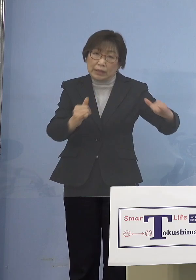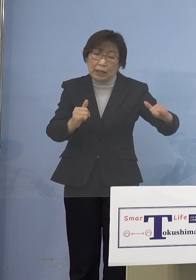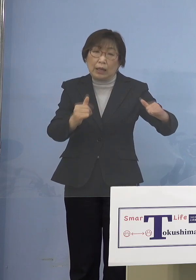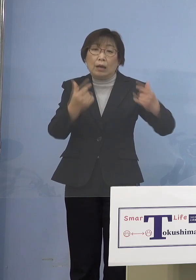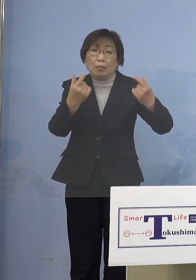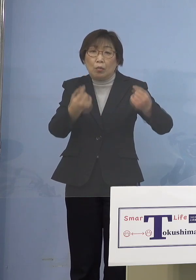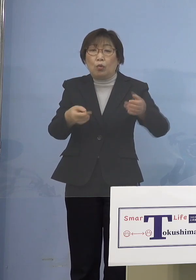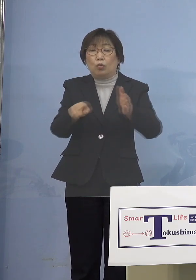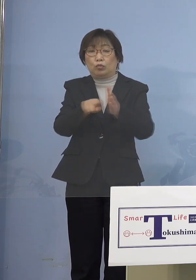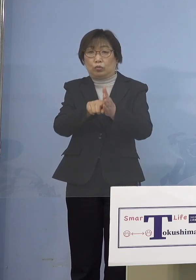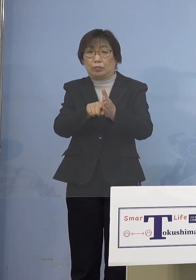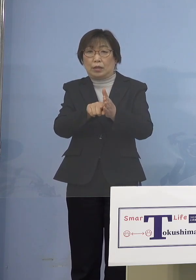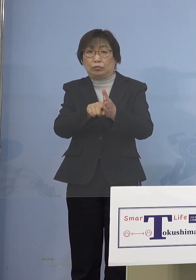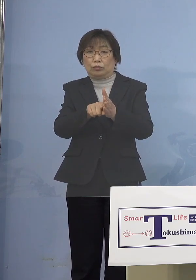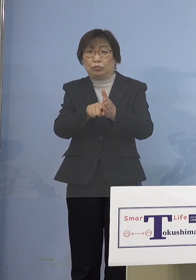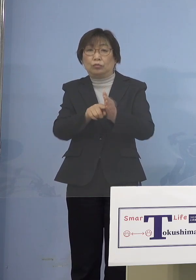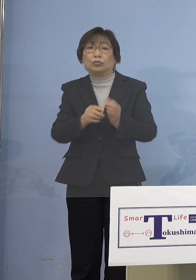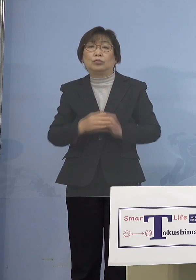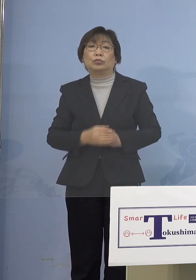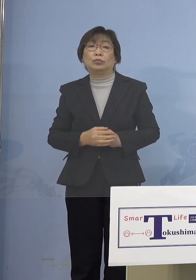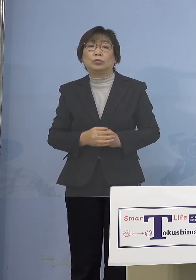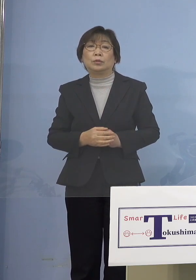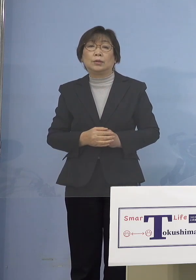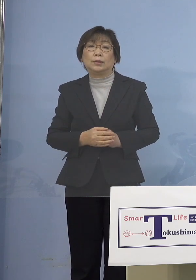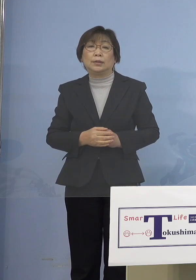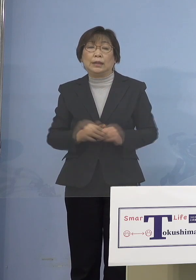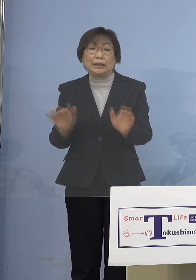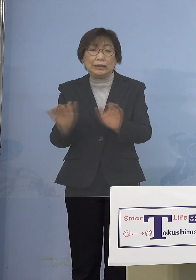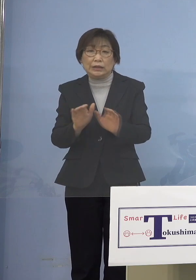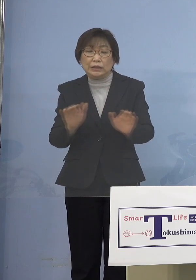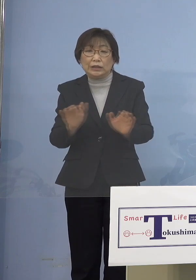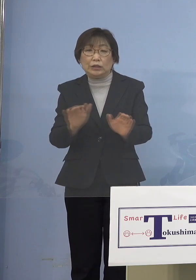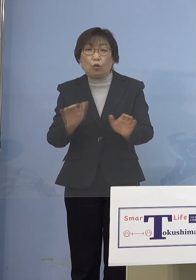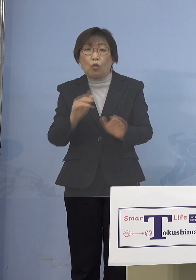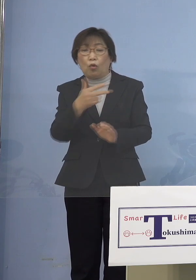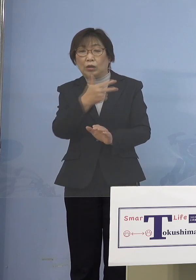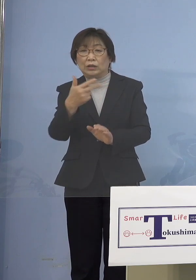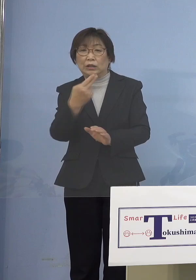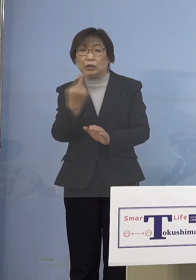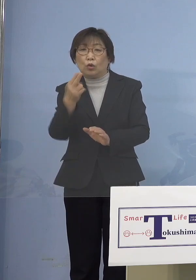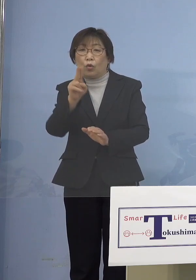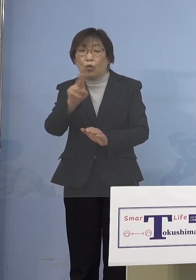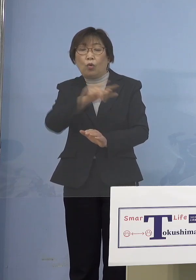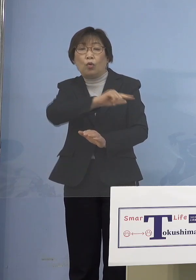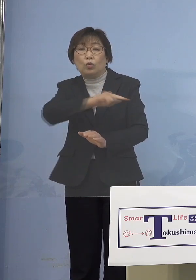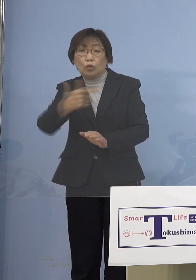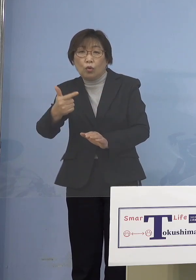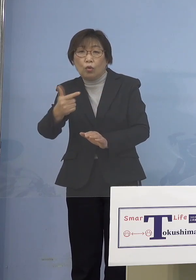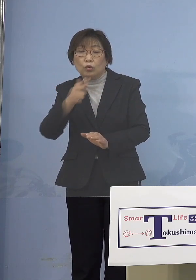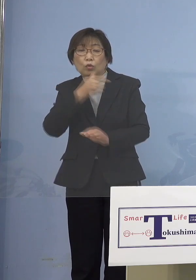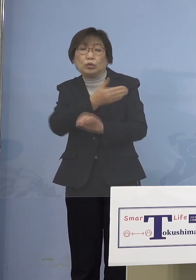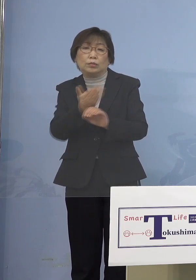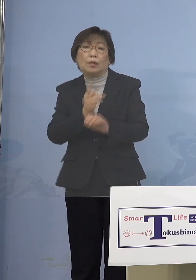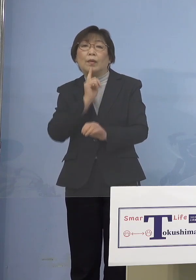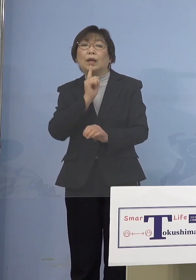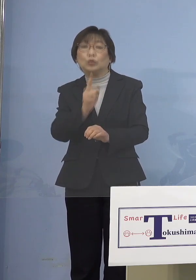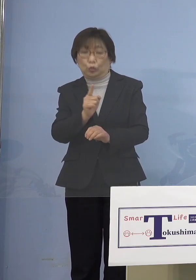含めていくということですので 児童等ということで 徳島（県）は申し上げて だから児童と言って